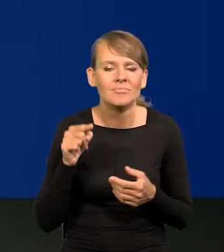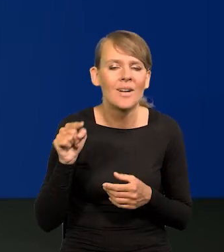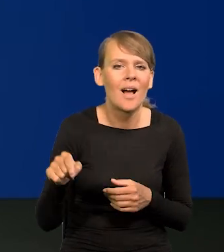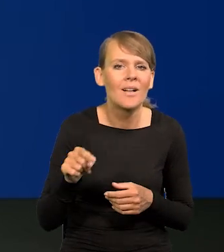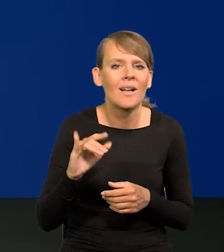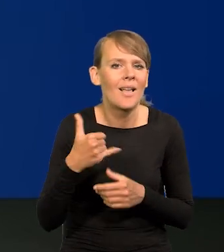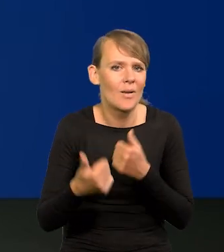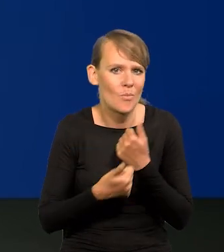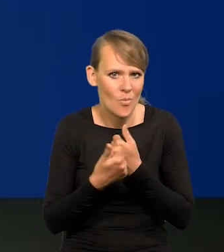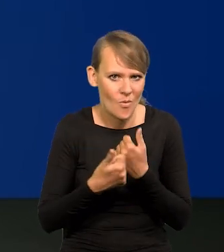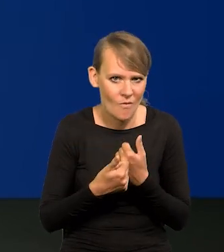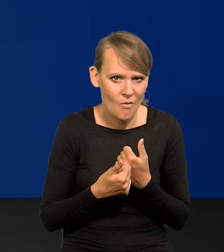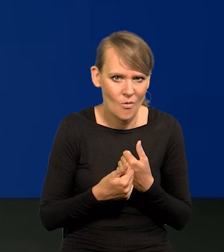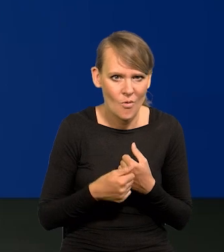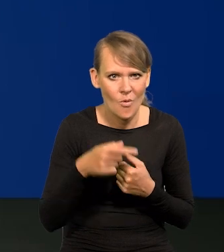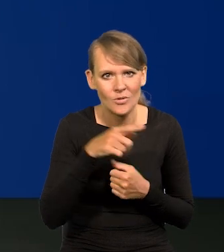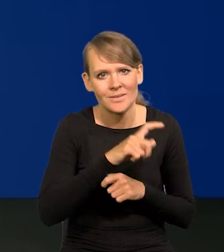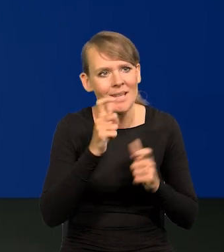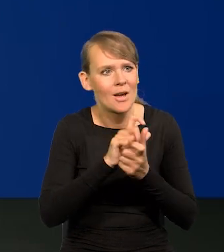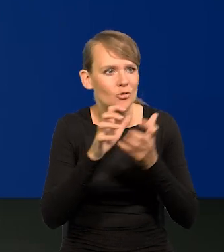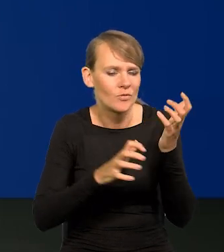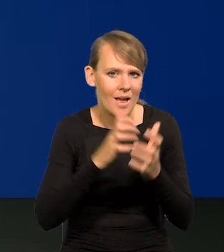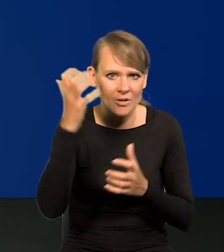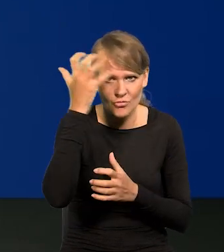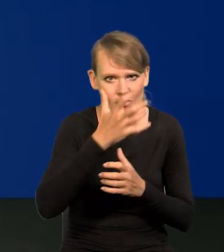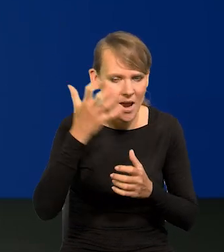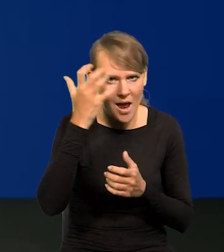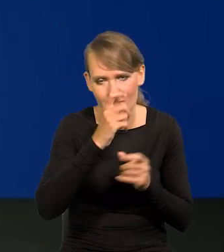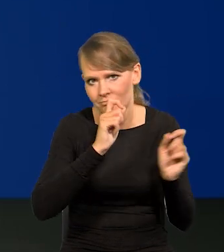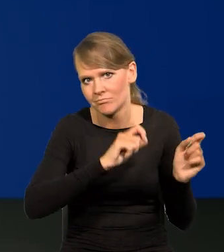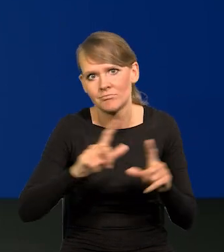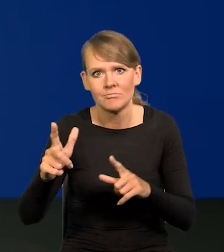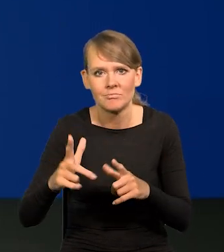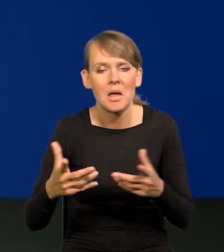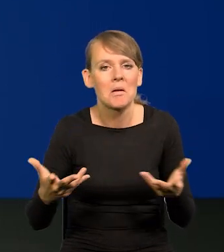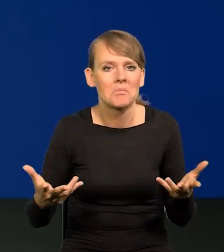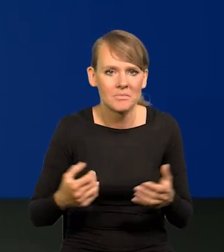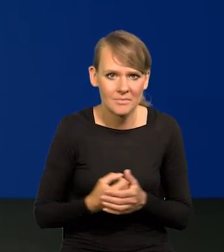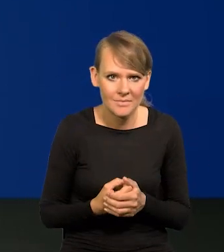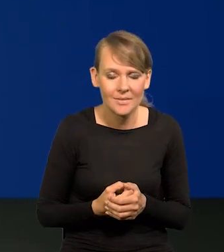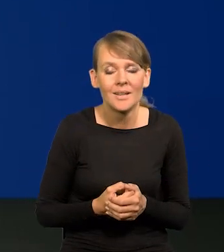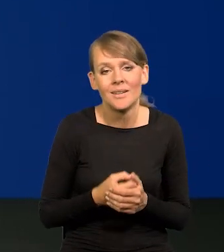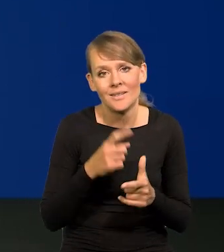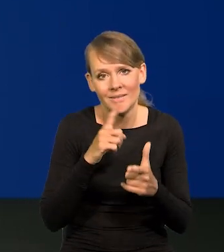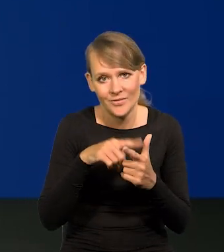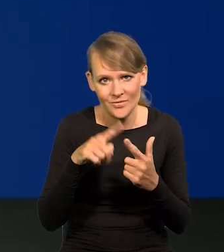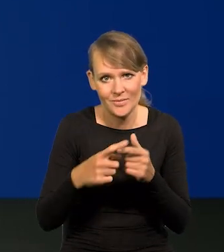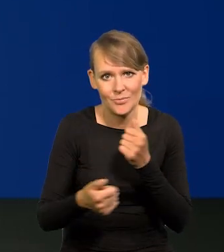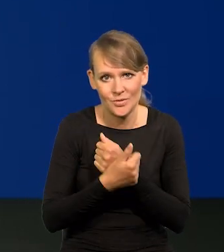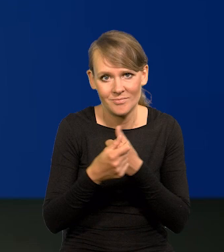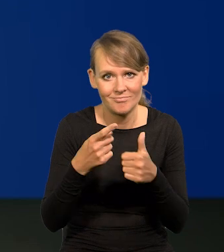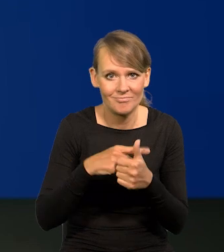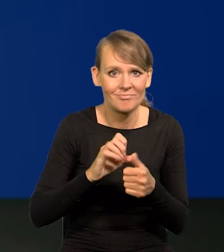że to szaleństwo inflacyjne na całym świecie wybuchło? No, są dwie pierwotne przyczyny, pandemia,